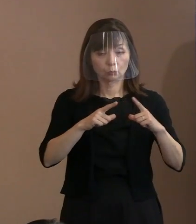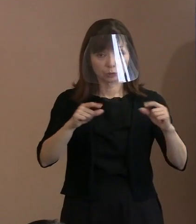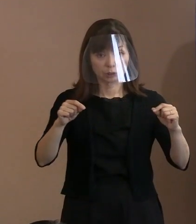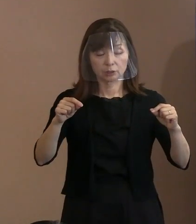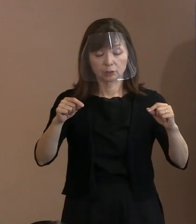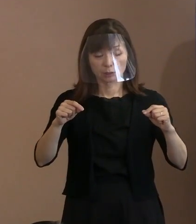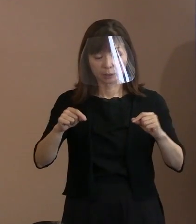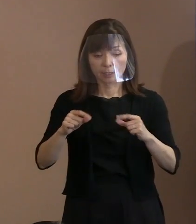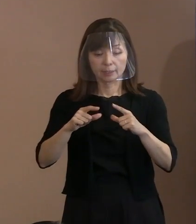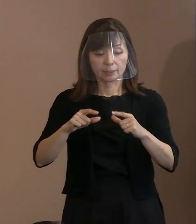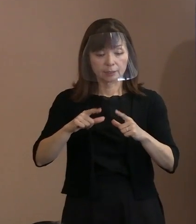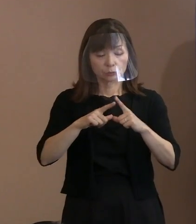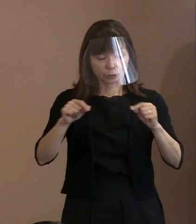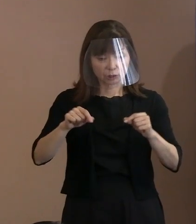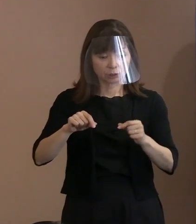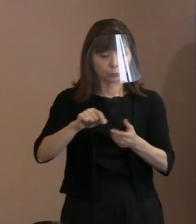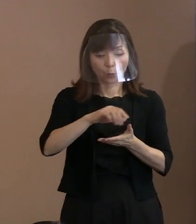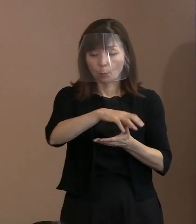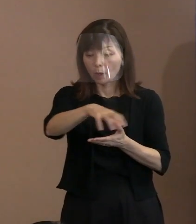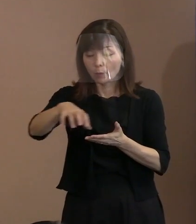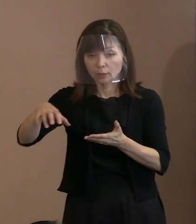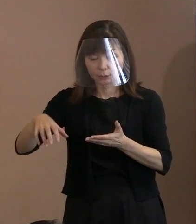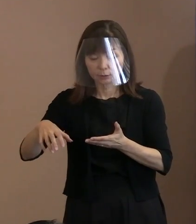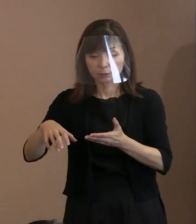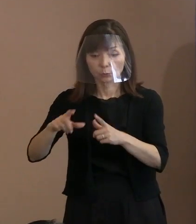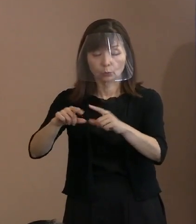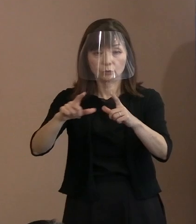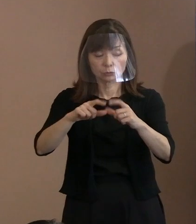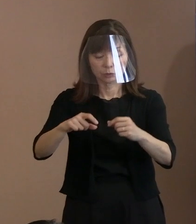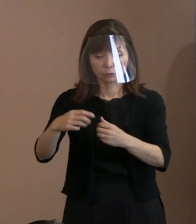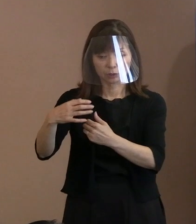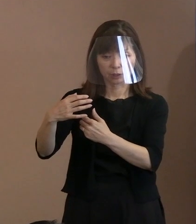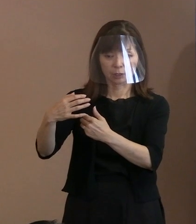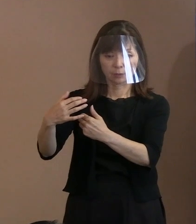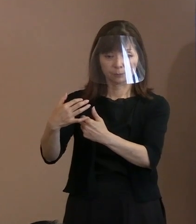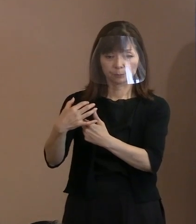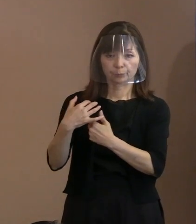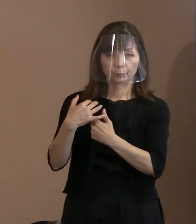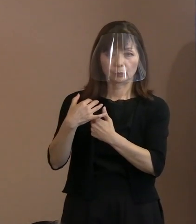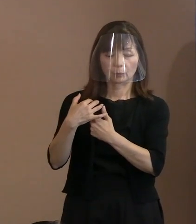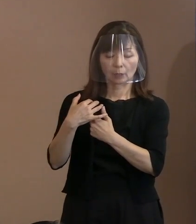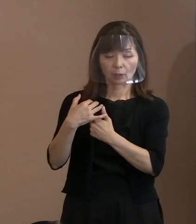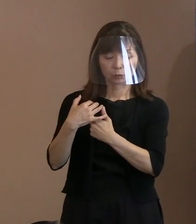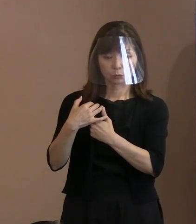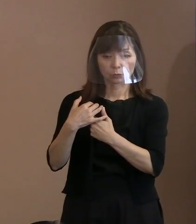自分たちが脅かされるということがあれば､ そういったことを乗り越えてでも